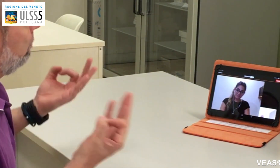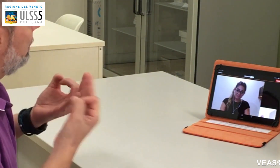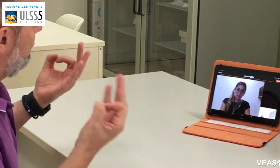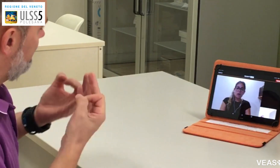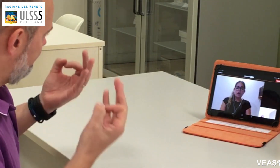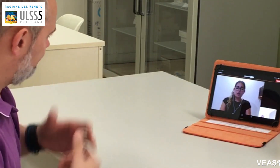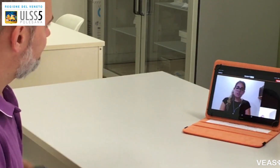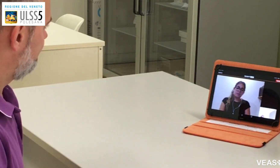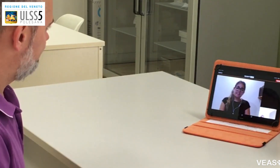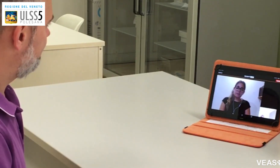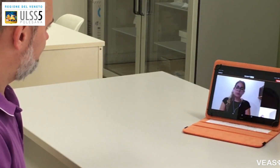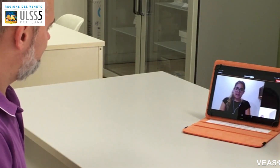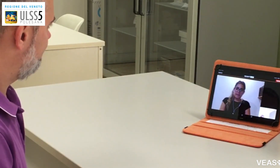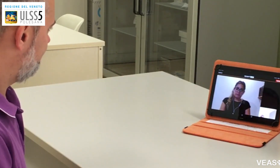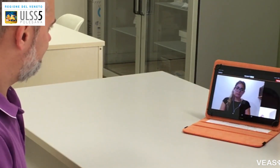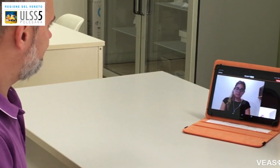Oggi mi sento bene.